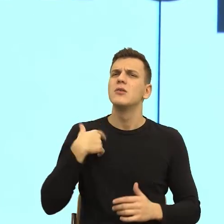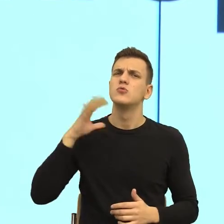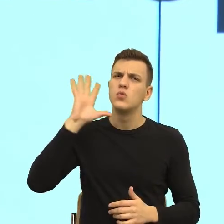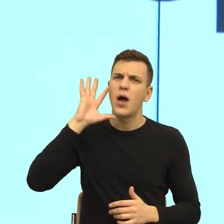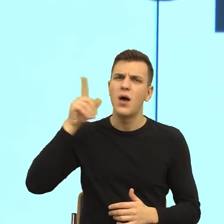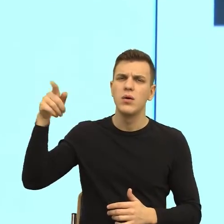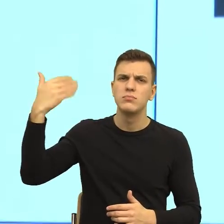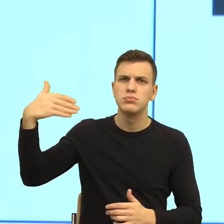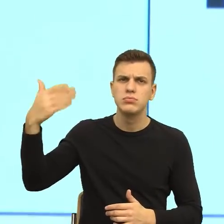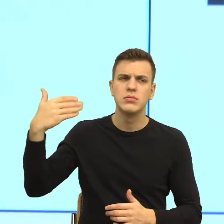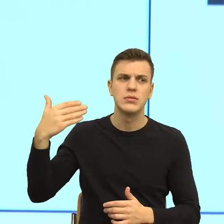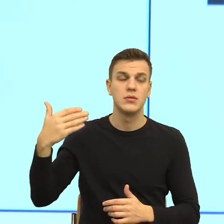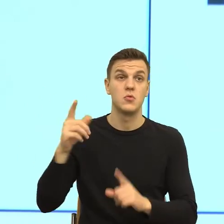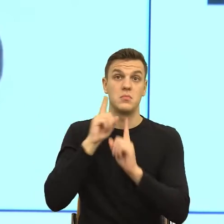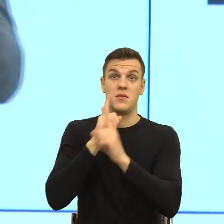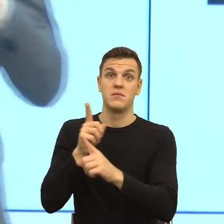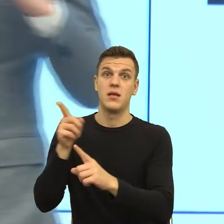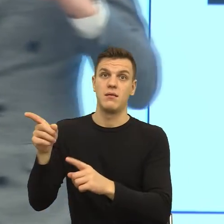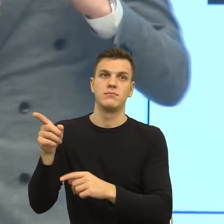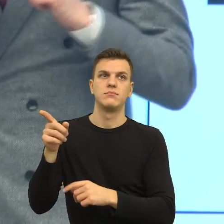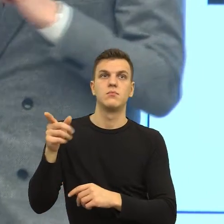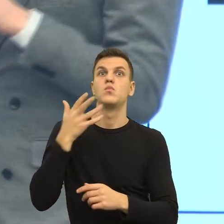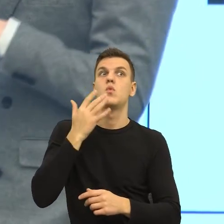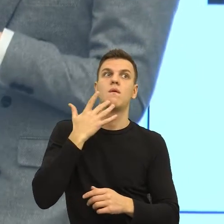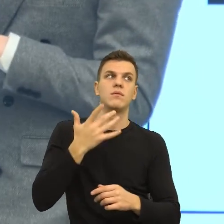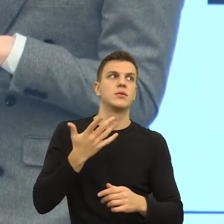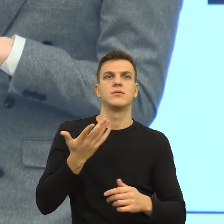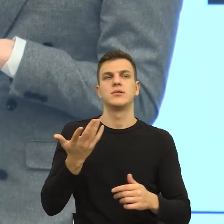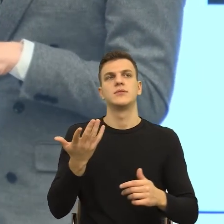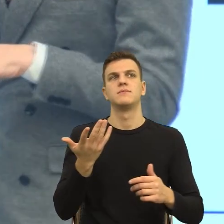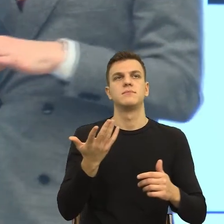dlatego, że muszę powiedzieć, że znam w życiu biznesowym przykłady